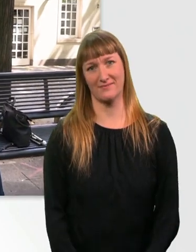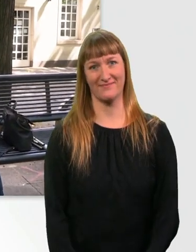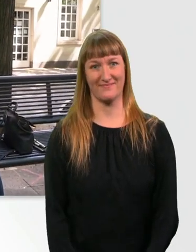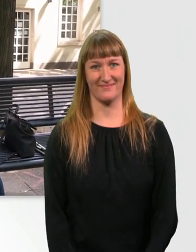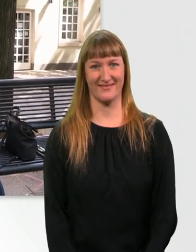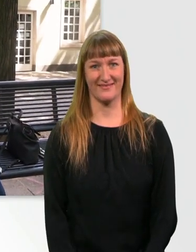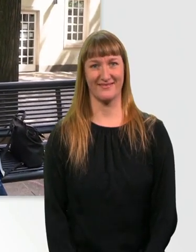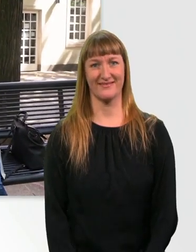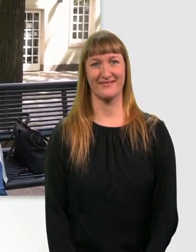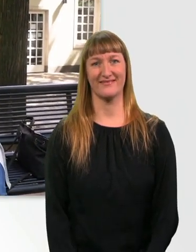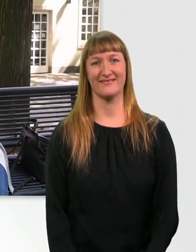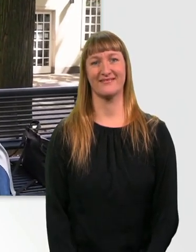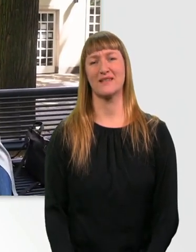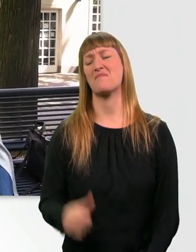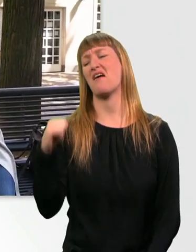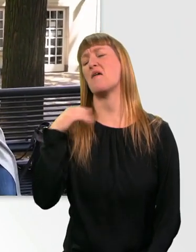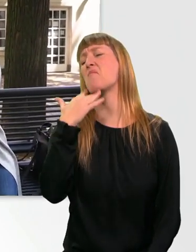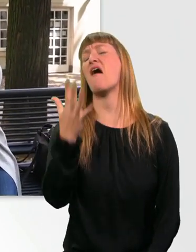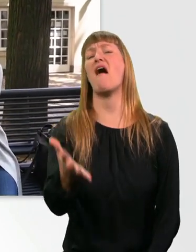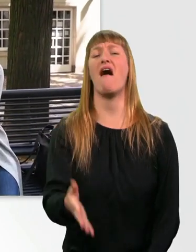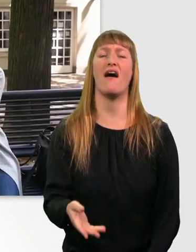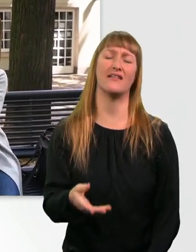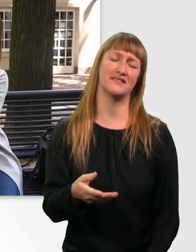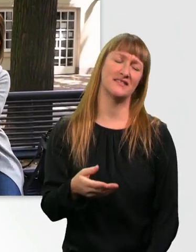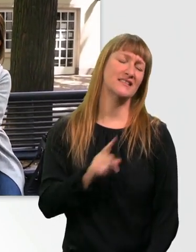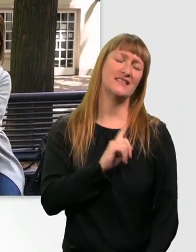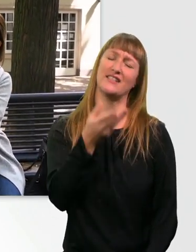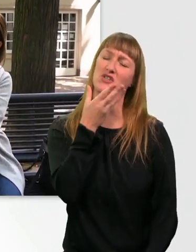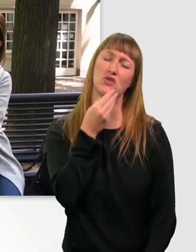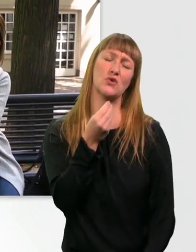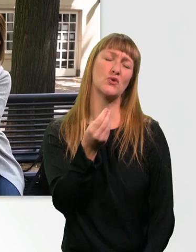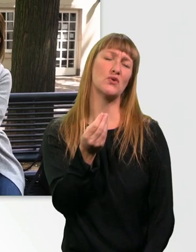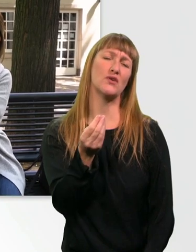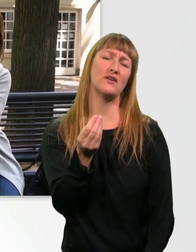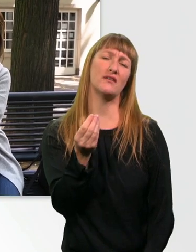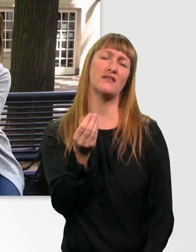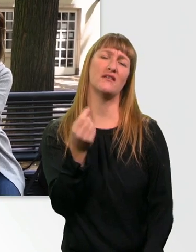Boah, das tut überhaupt nicht gut. Das löst überhaupt nicht die Verspannung in meinem Rücken.